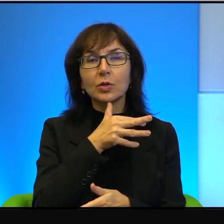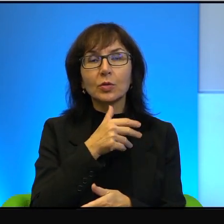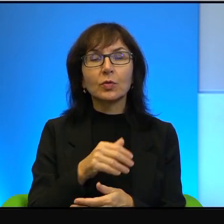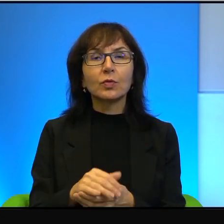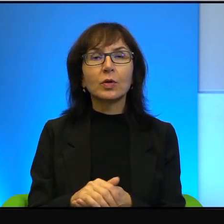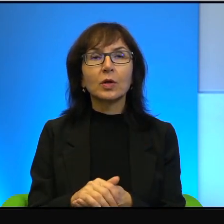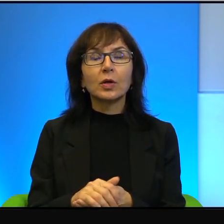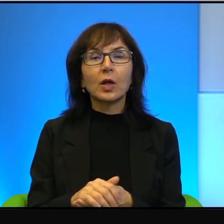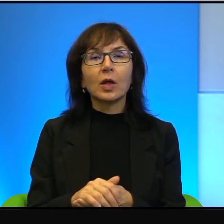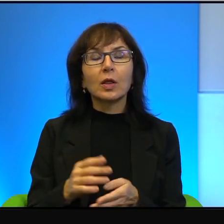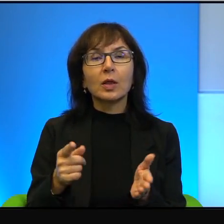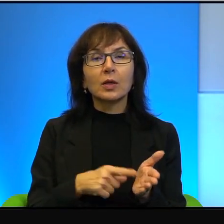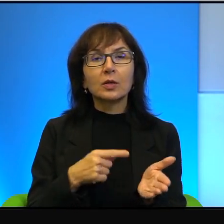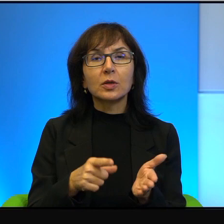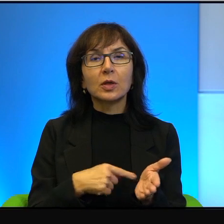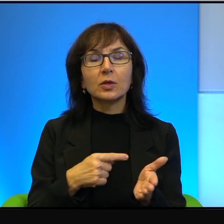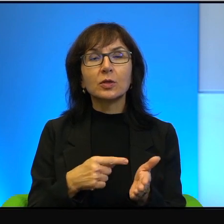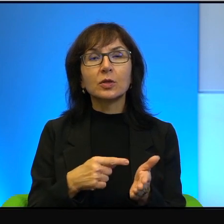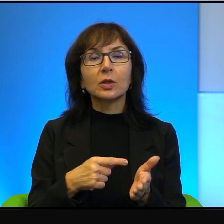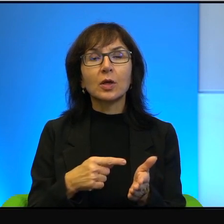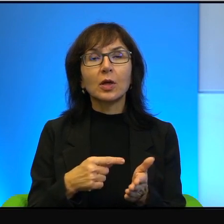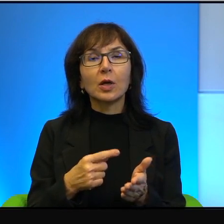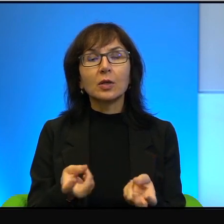Najczęściej zakładane przez Żydów, nie tylko, ale przede wszystkim te